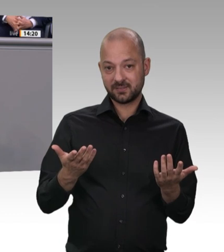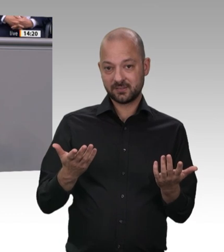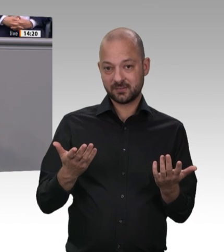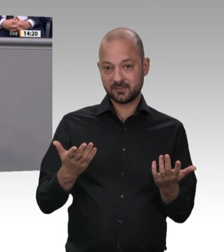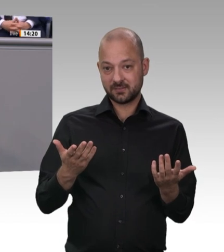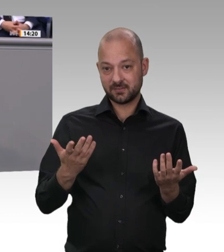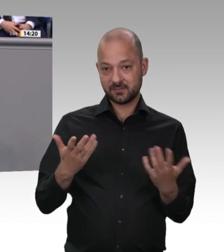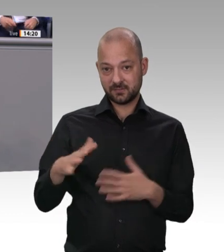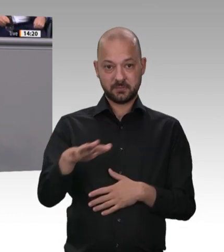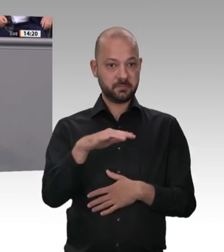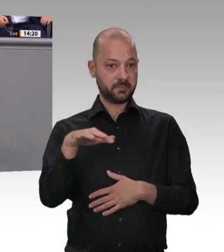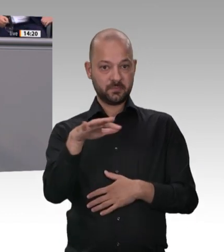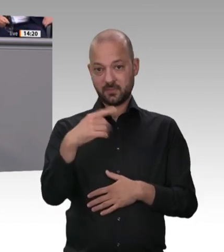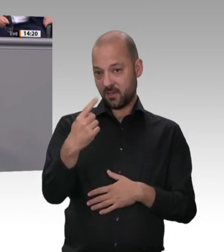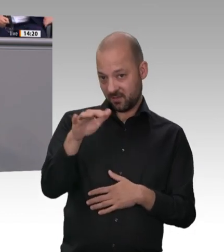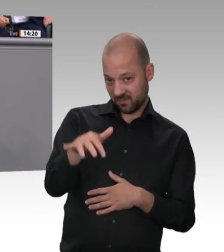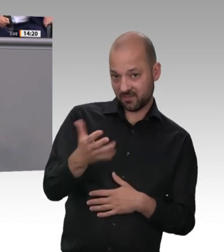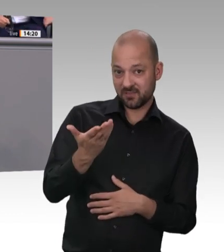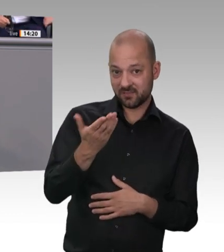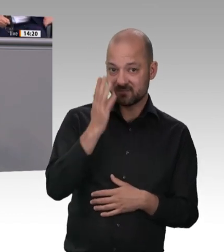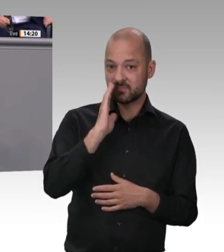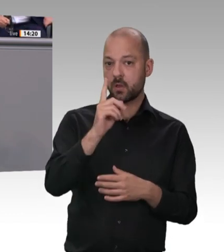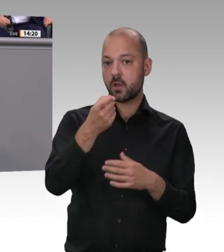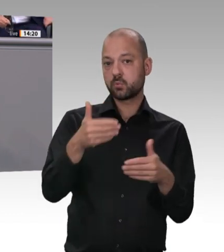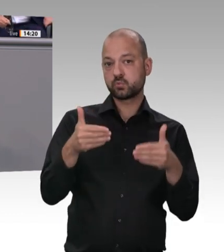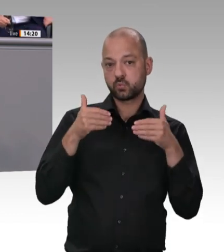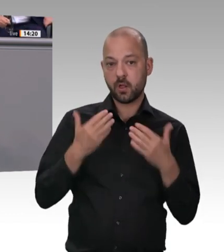meiner Amtsverantwortung für die arbeitenden Menschen, und zwar egal wo sie geboren